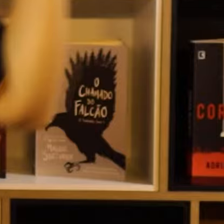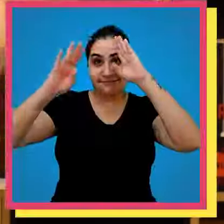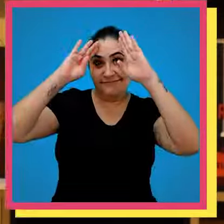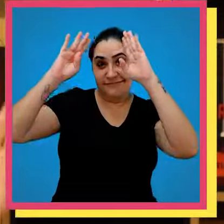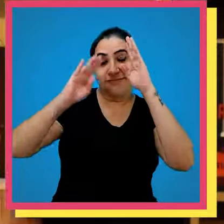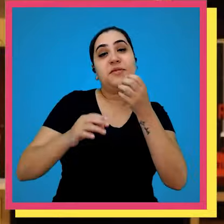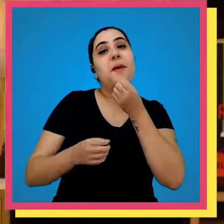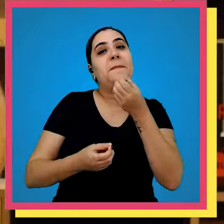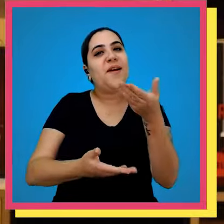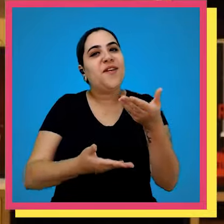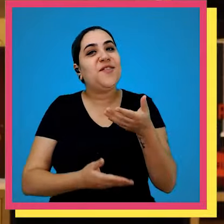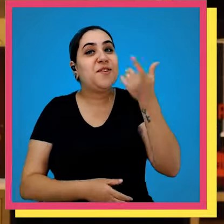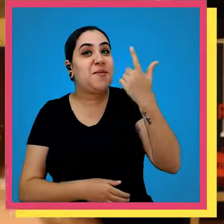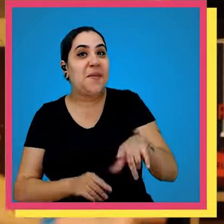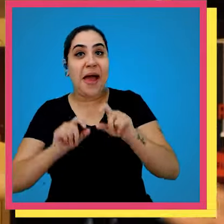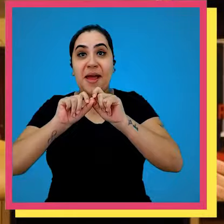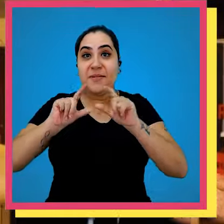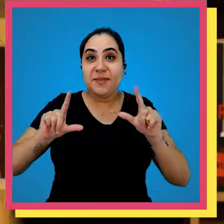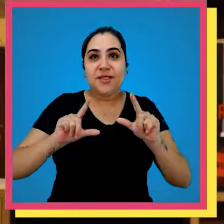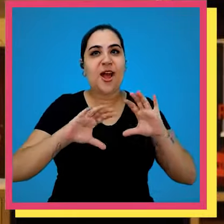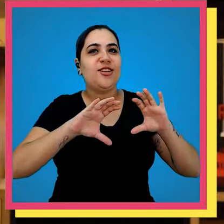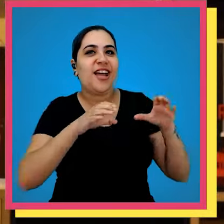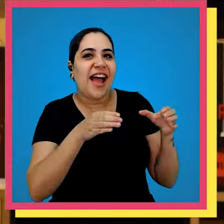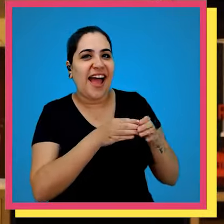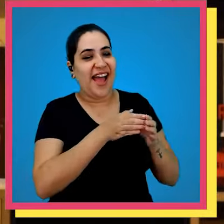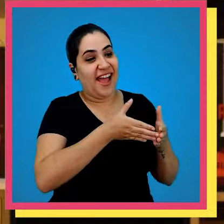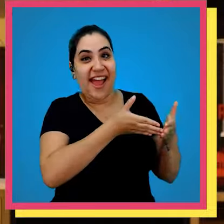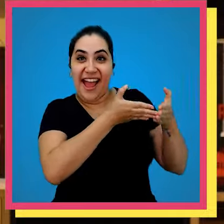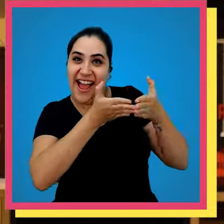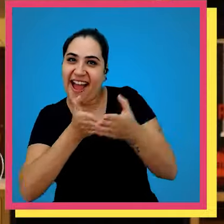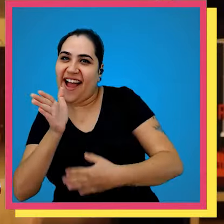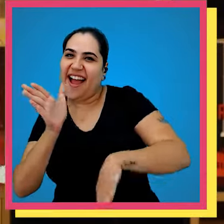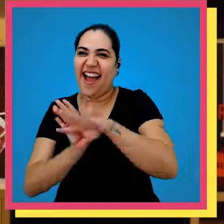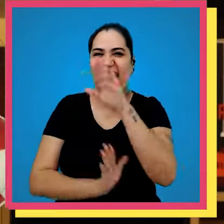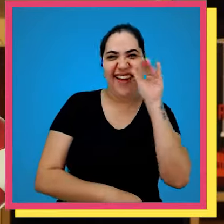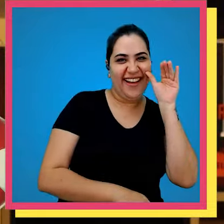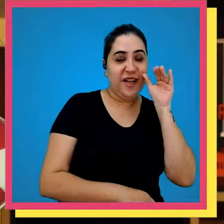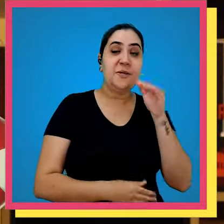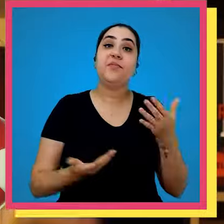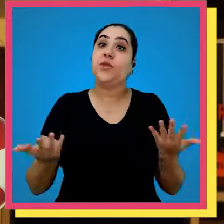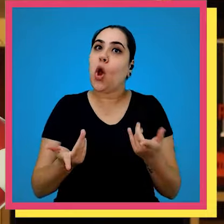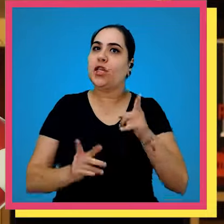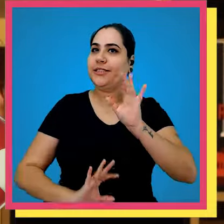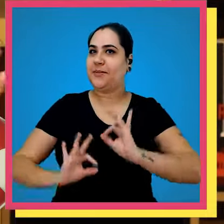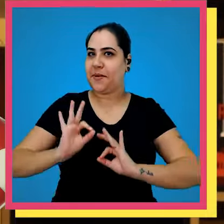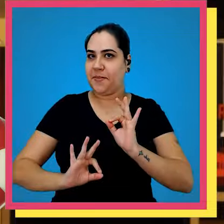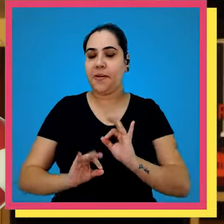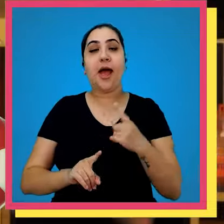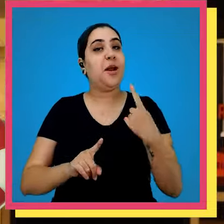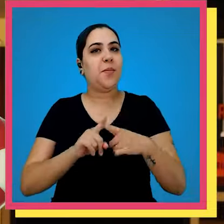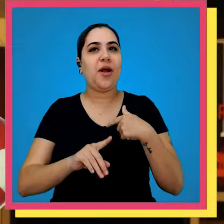Fala galera bem-vindo a mais um episódio do galera Bordo e hoje preparem-se porque a gente